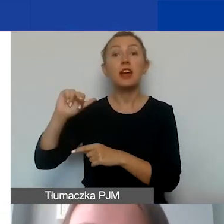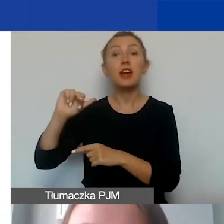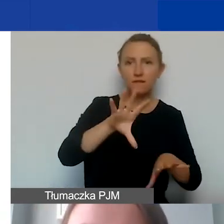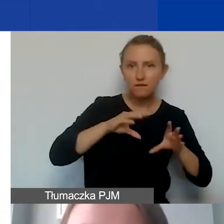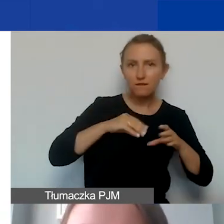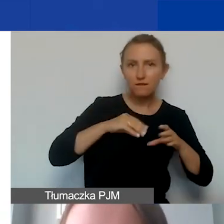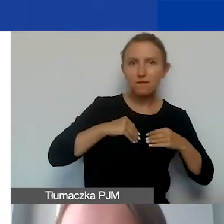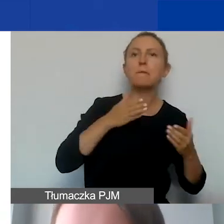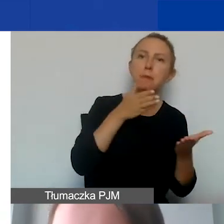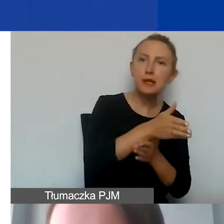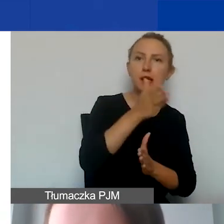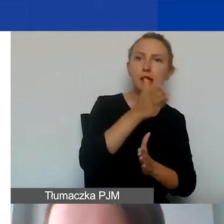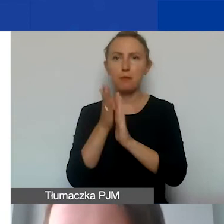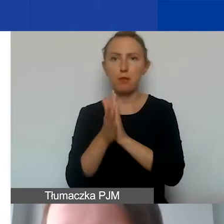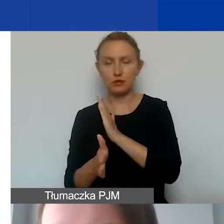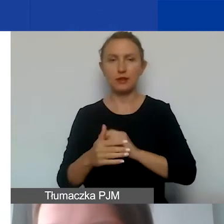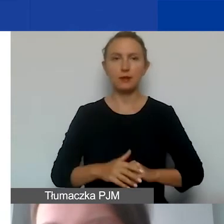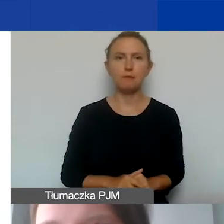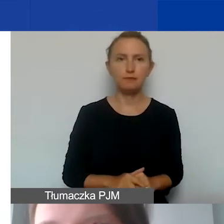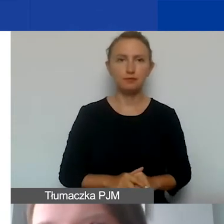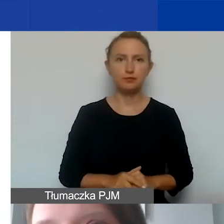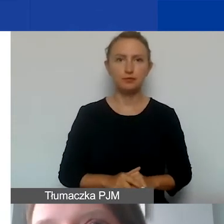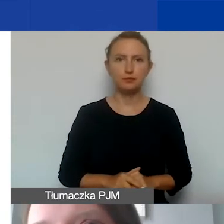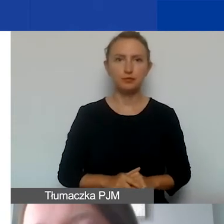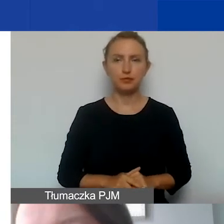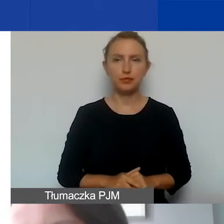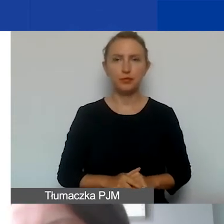Jest to odzwierciedlenie tego,